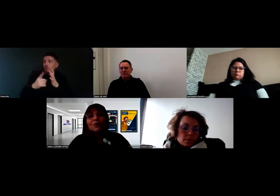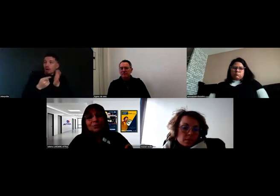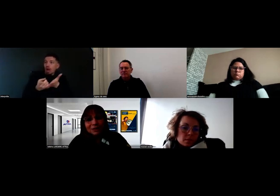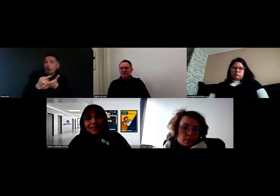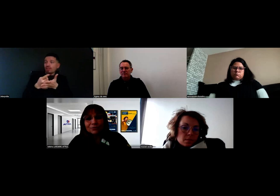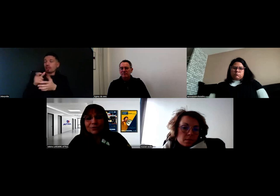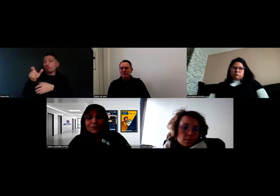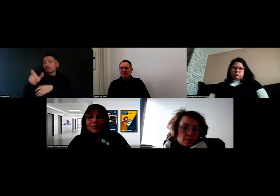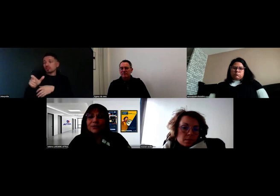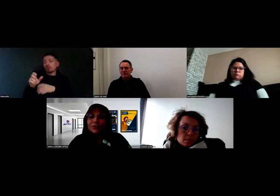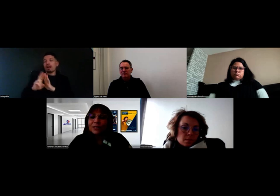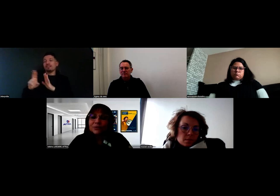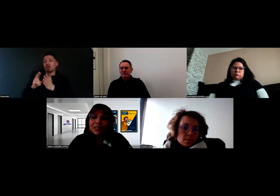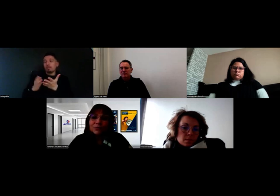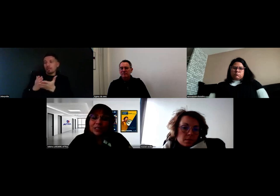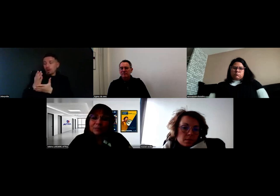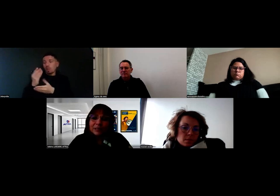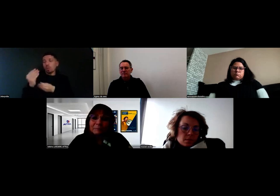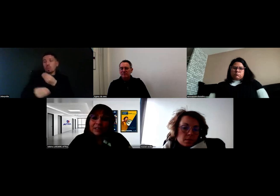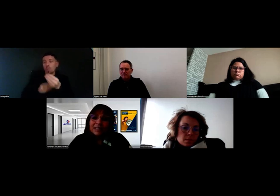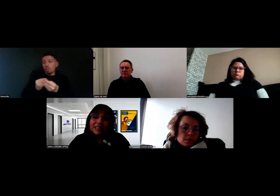ou directement de nous mettre en relation avec les bons experts.